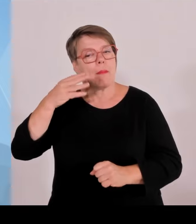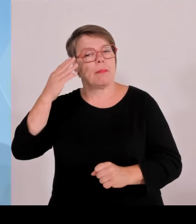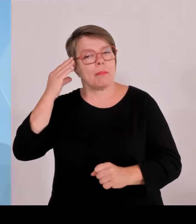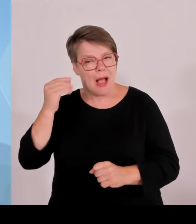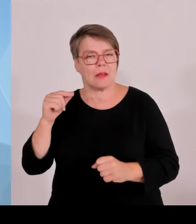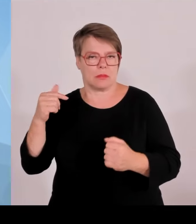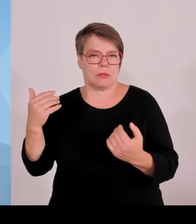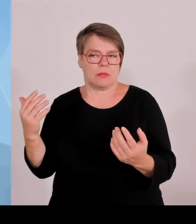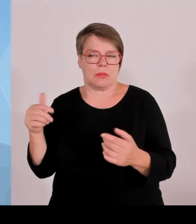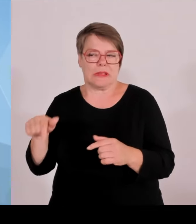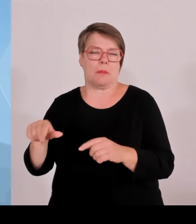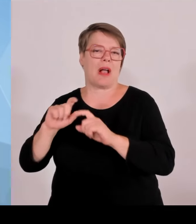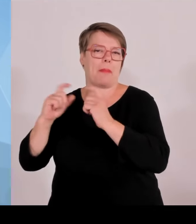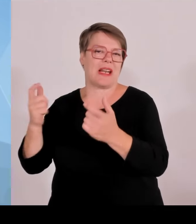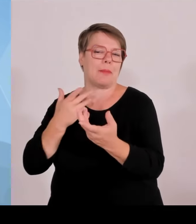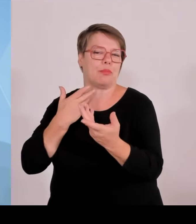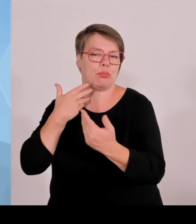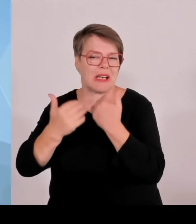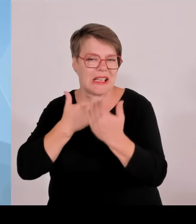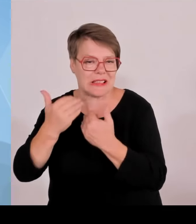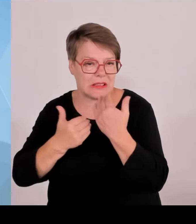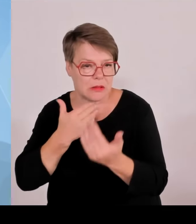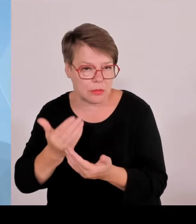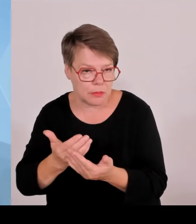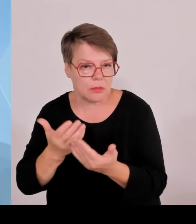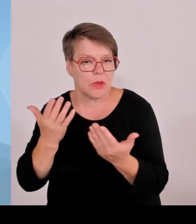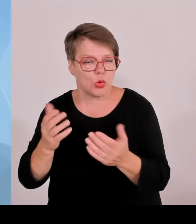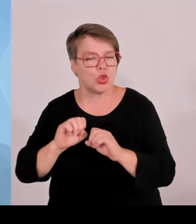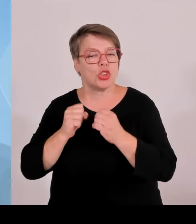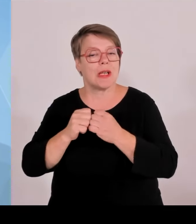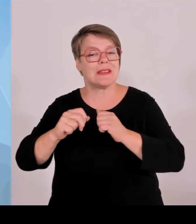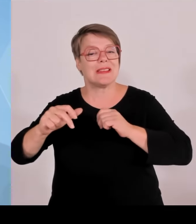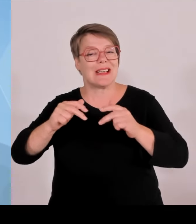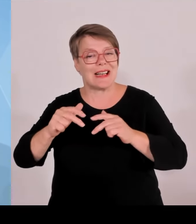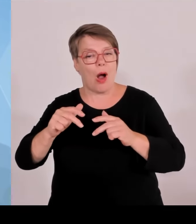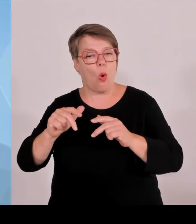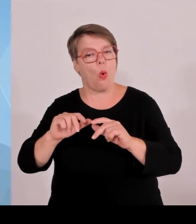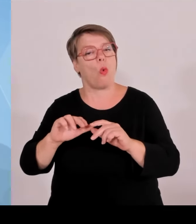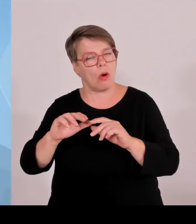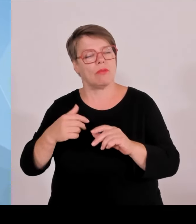2000 Polizeibeamte im Einsatz, insgesamt ungefähr 38.000.